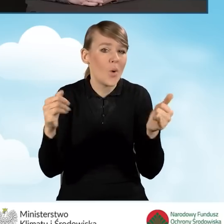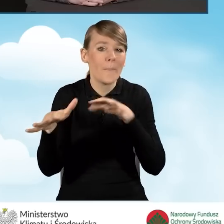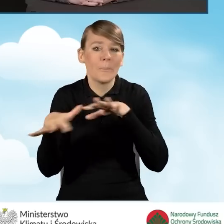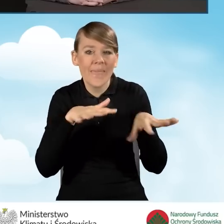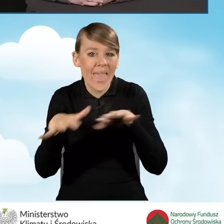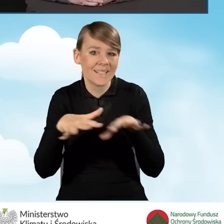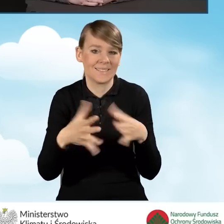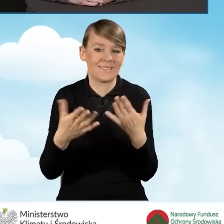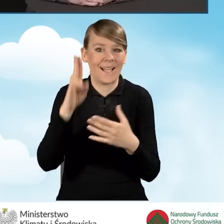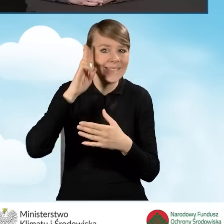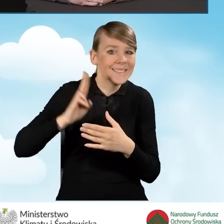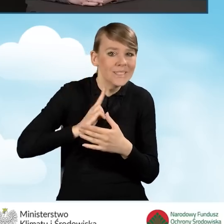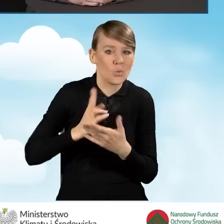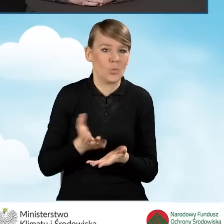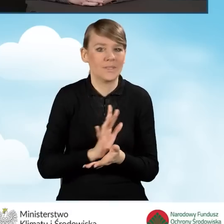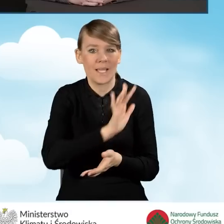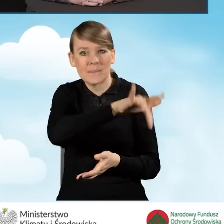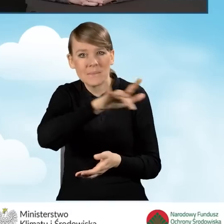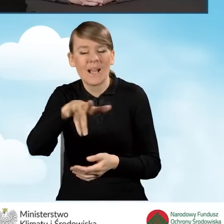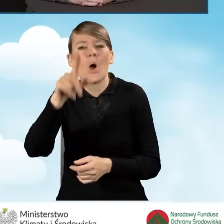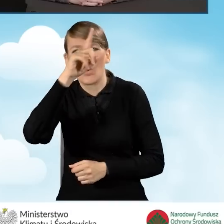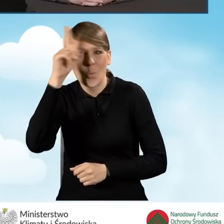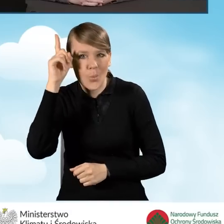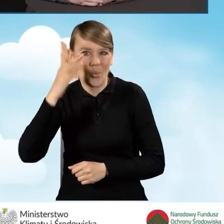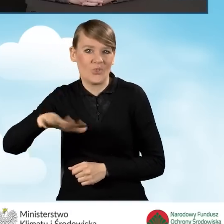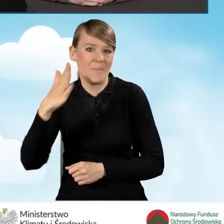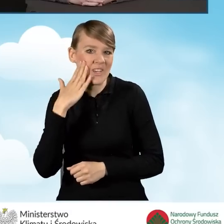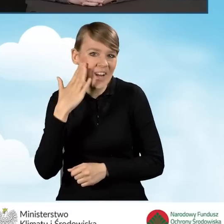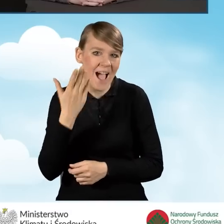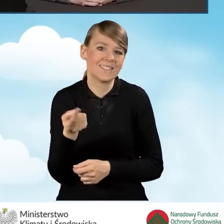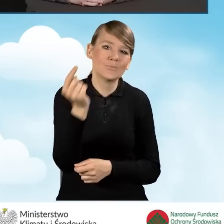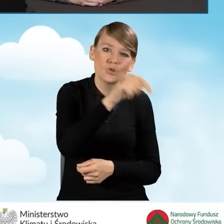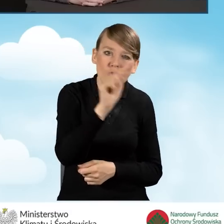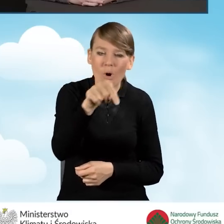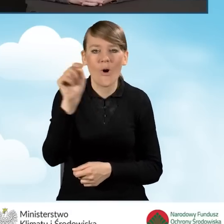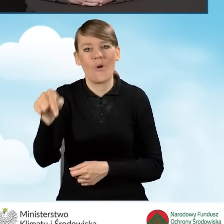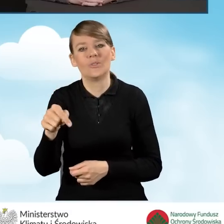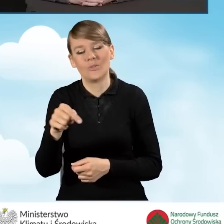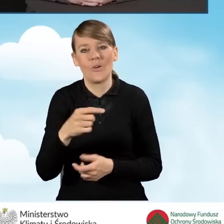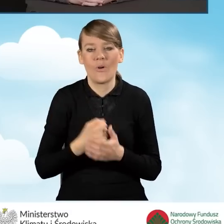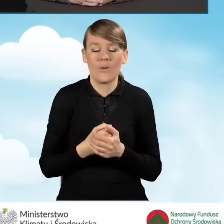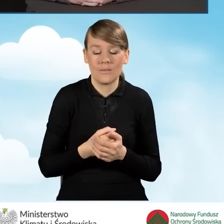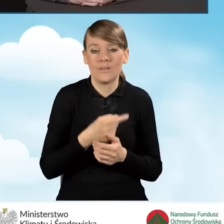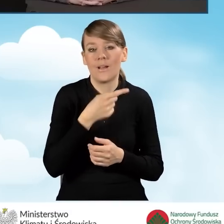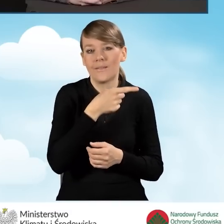które są odwiedzane przez mieszkańców gminy i które proponują różnego różnego rodzaju spotkania,